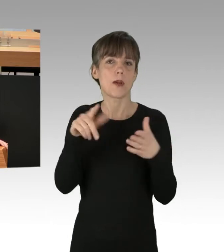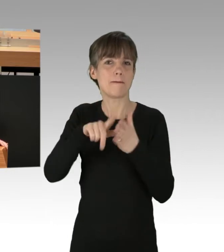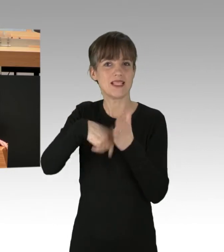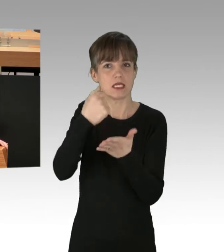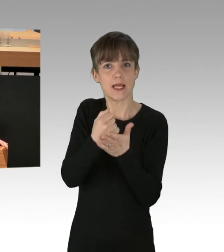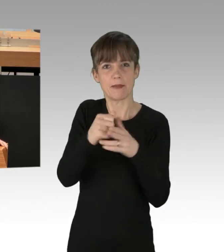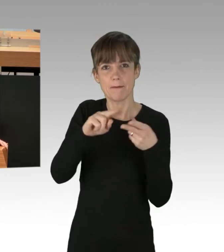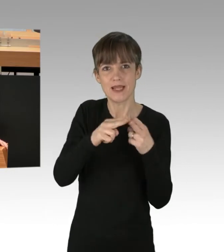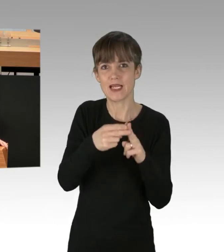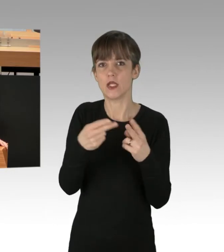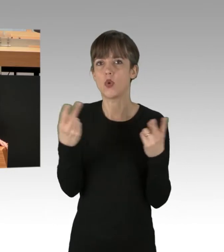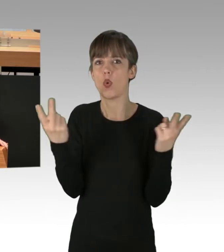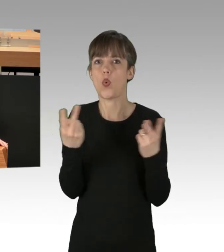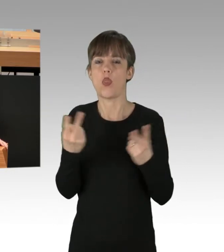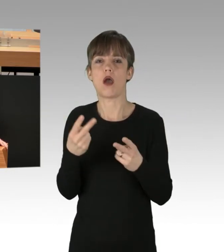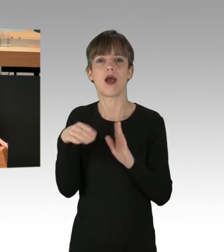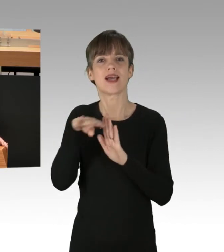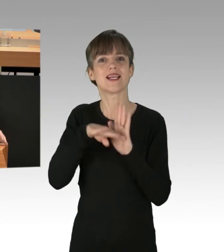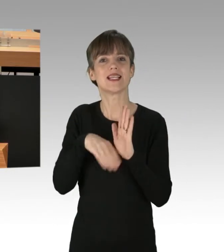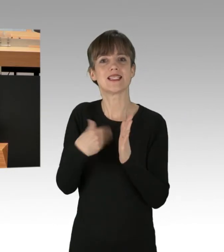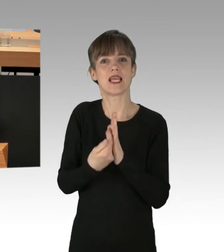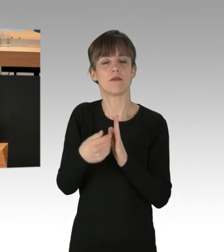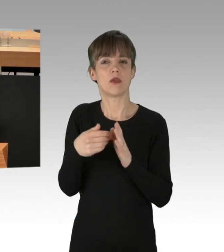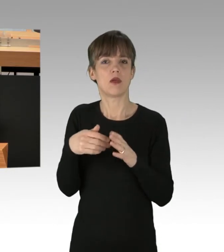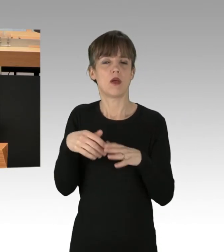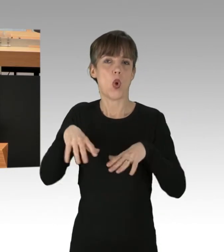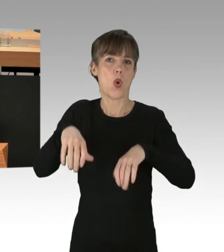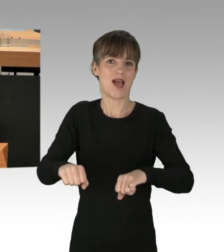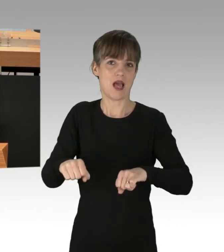oder als Mitglieder eines gesetzgebenden Organs Verständnis für zivilen Ungehorsam